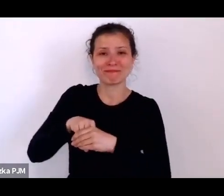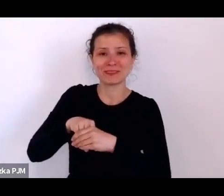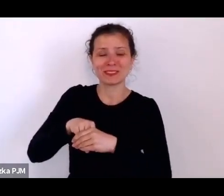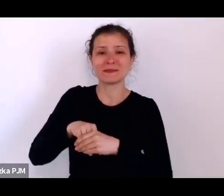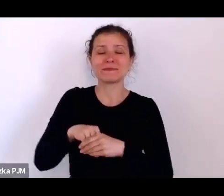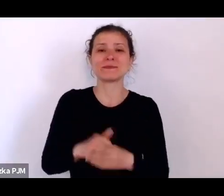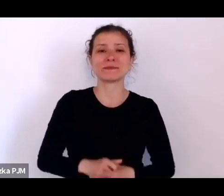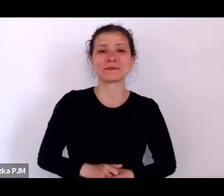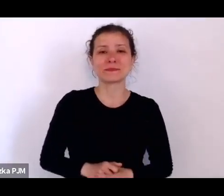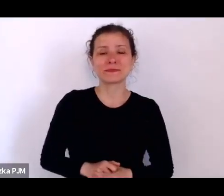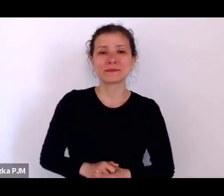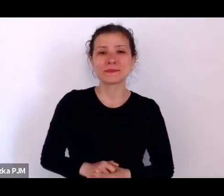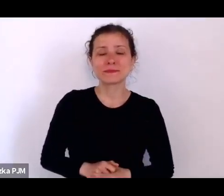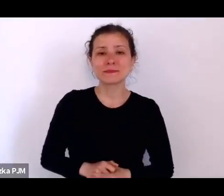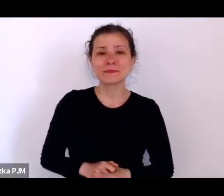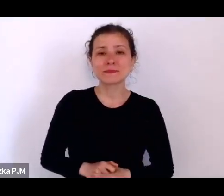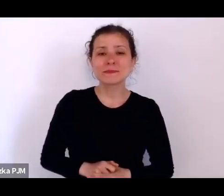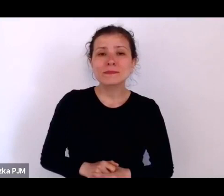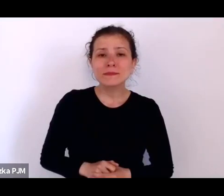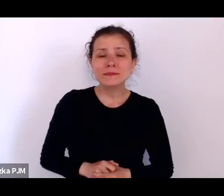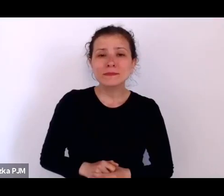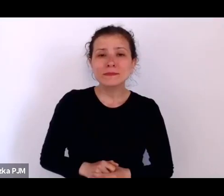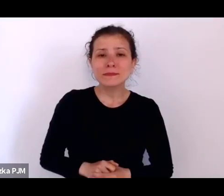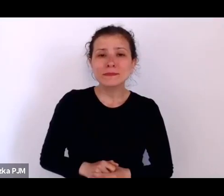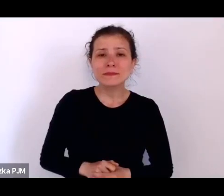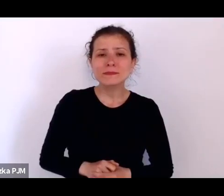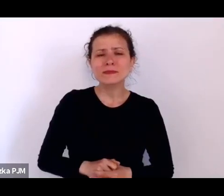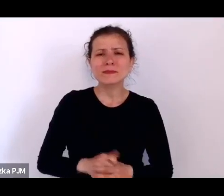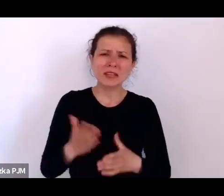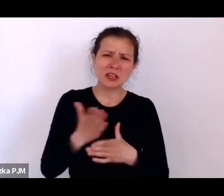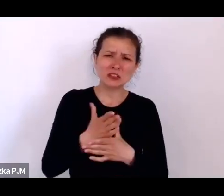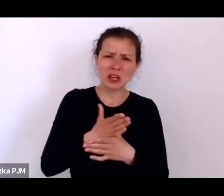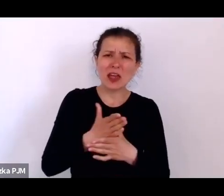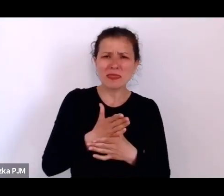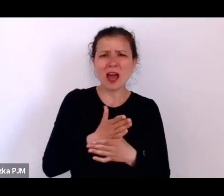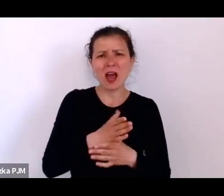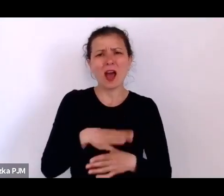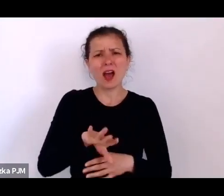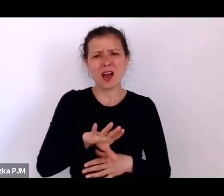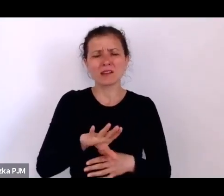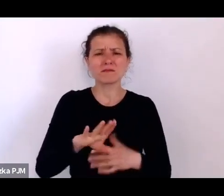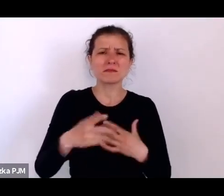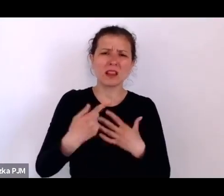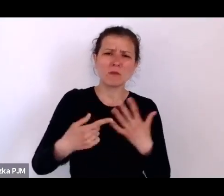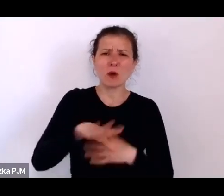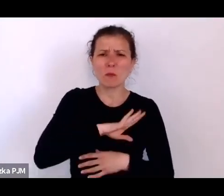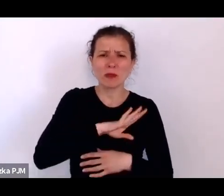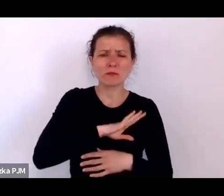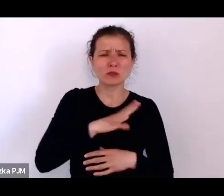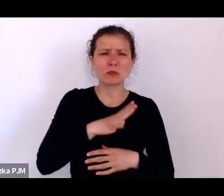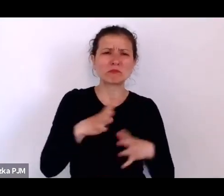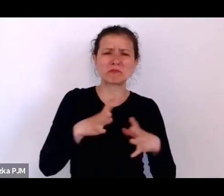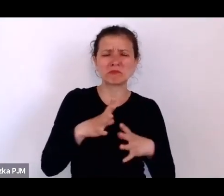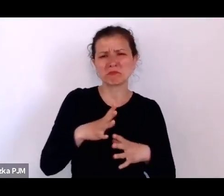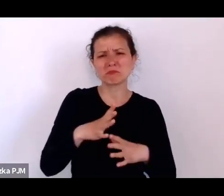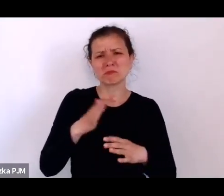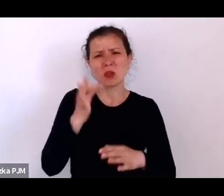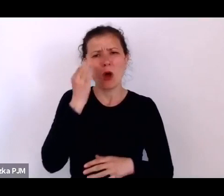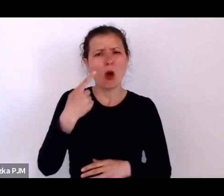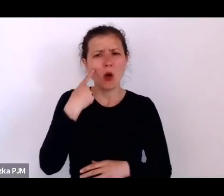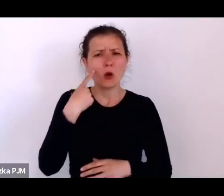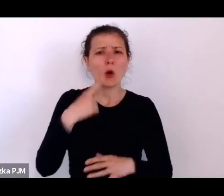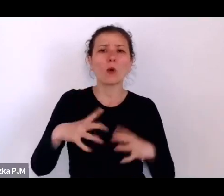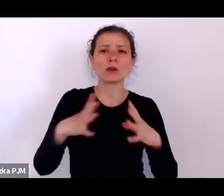Otóż średnia umieralność dzieci była 10%, natomiast w przypadku dzieci nieślubnych